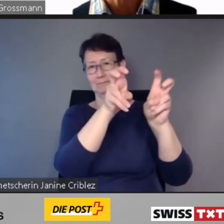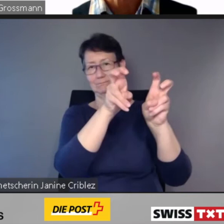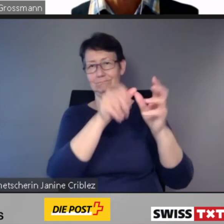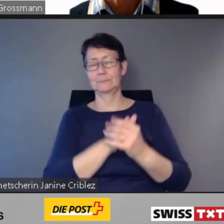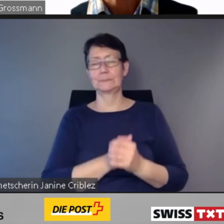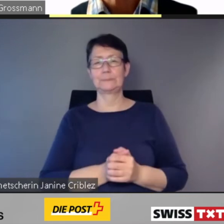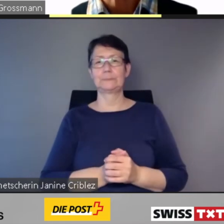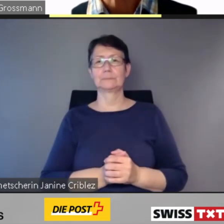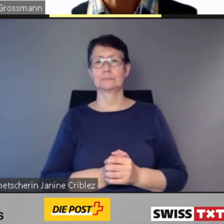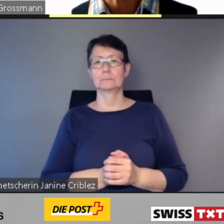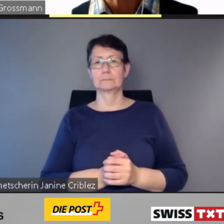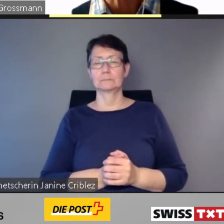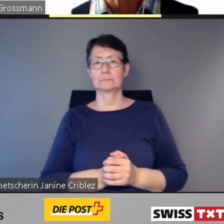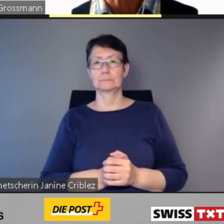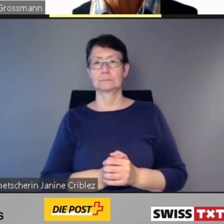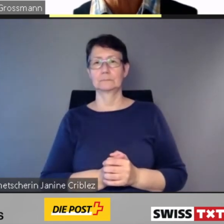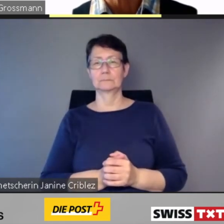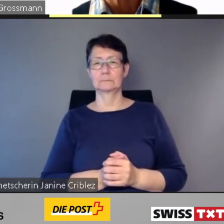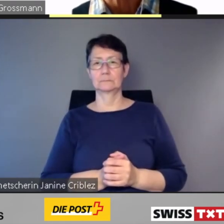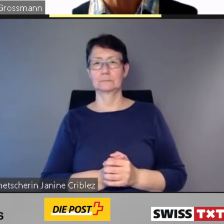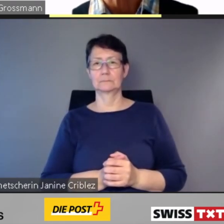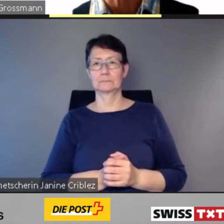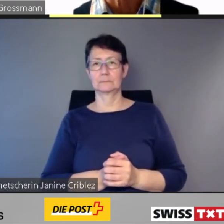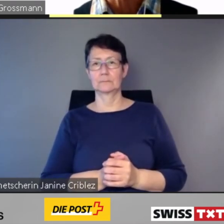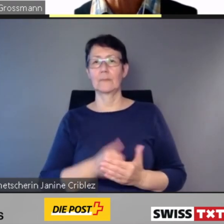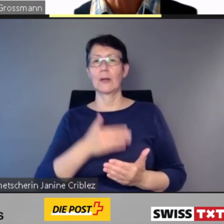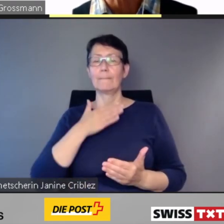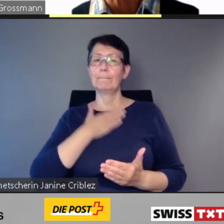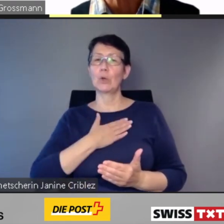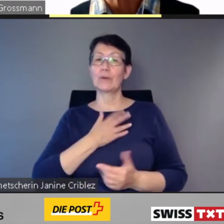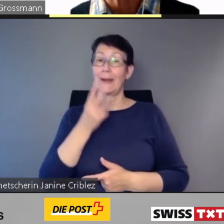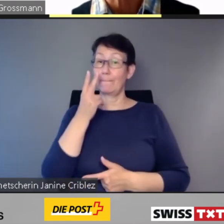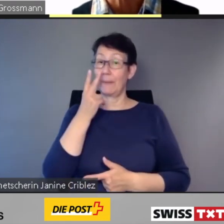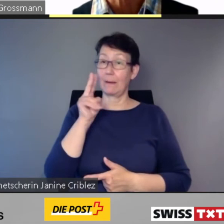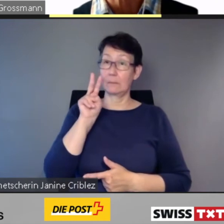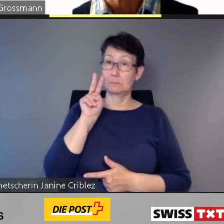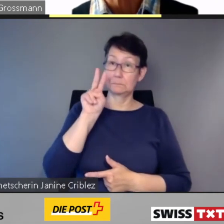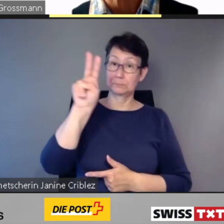und damit in unsere Werkstatt werfen.